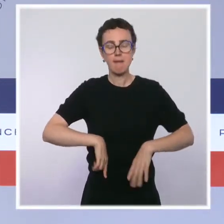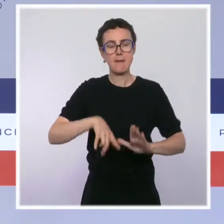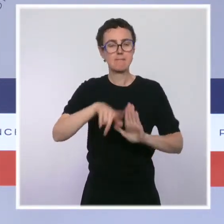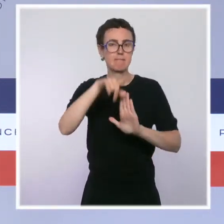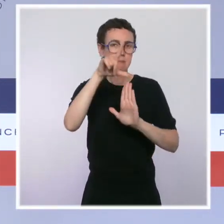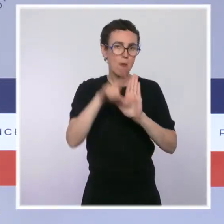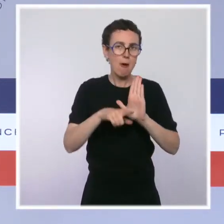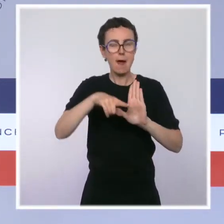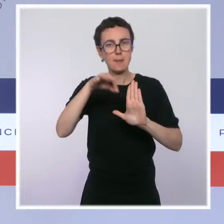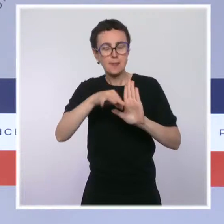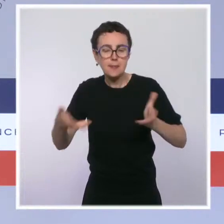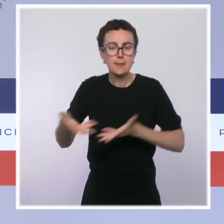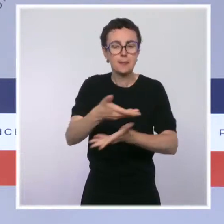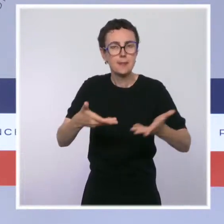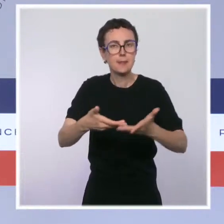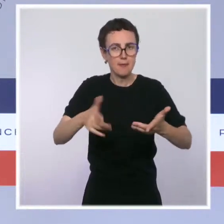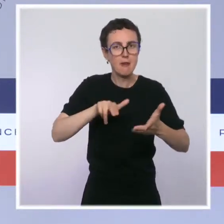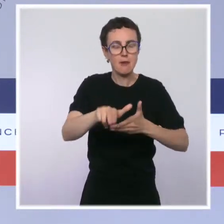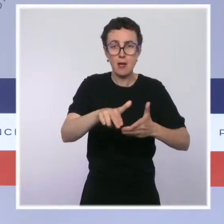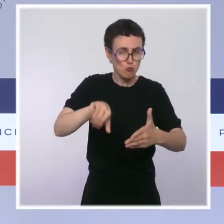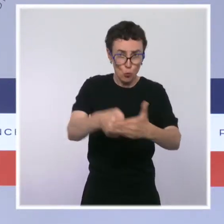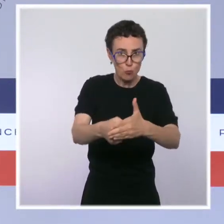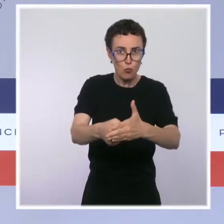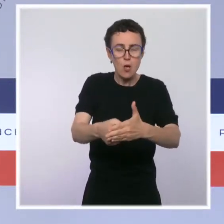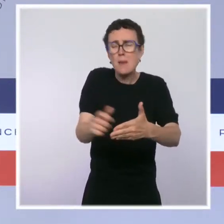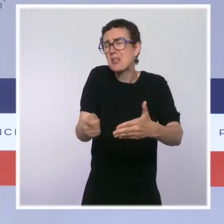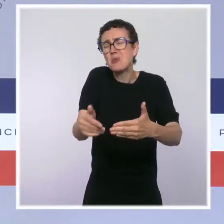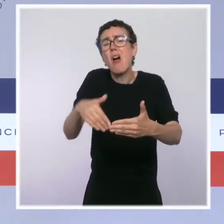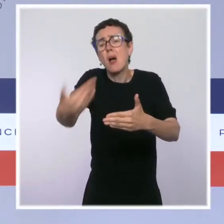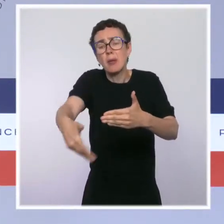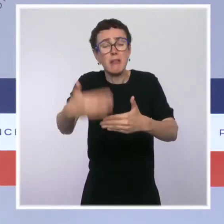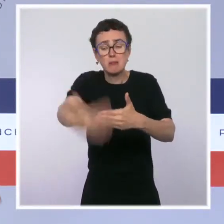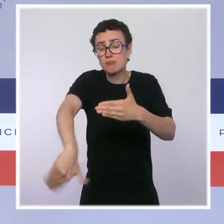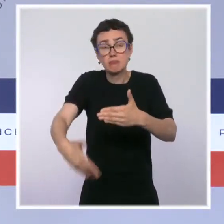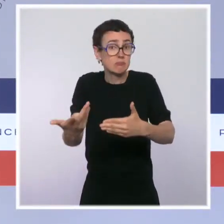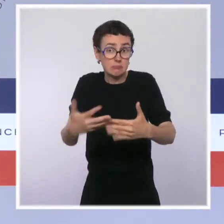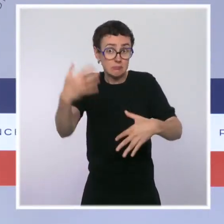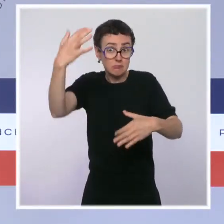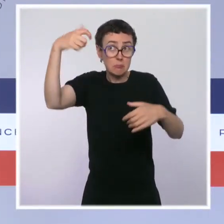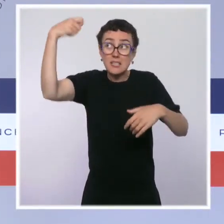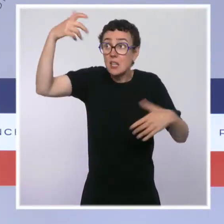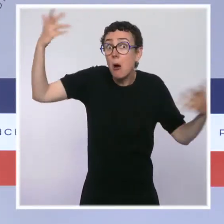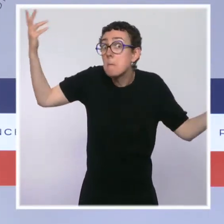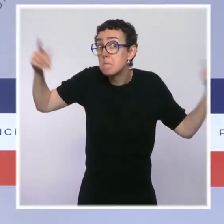J'imagine que quel que soit le gouvernement qui aura été nommé après cette élection présidentielle,